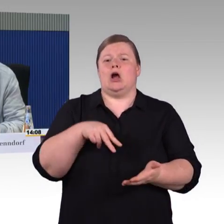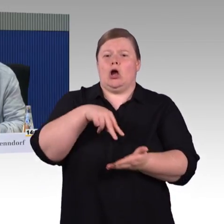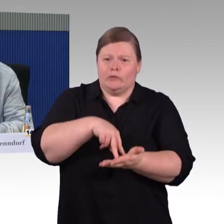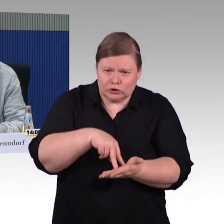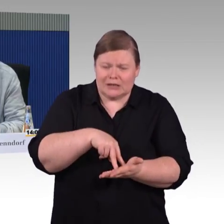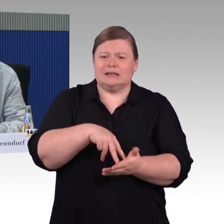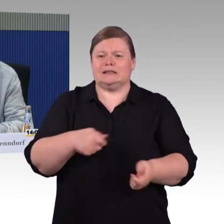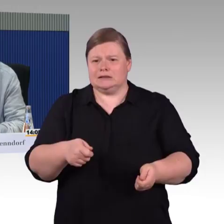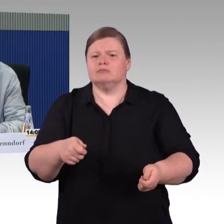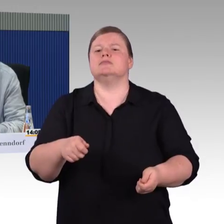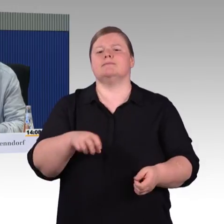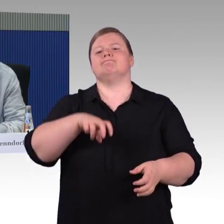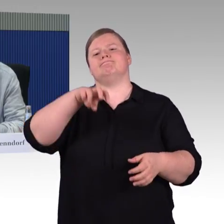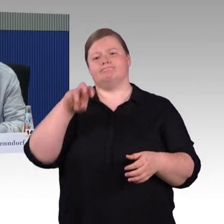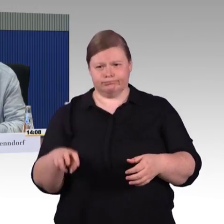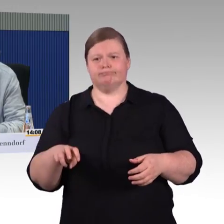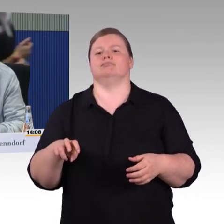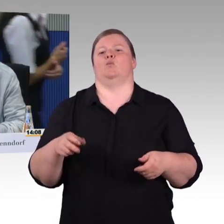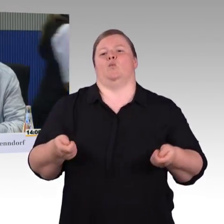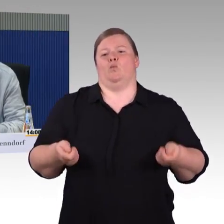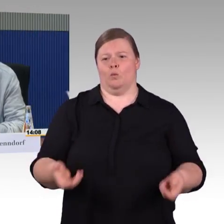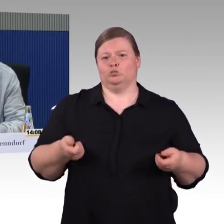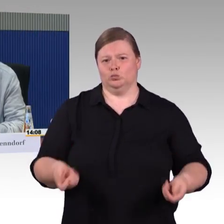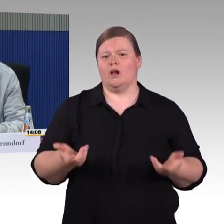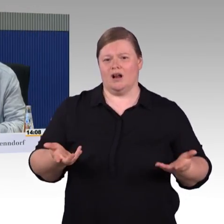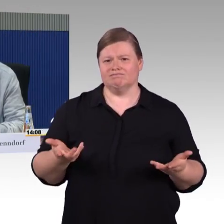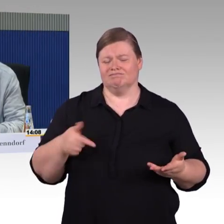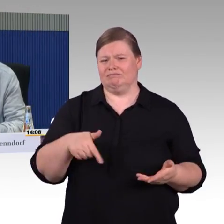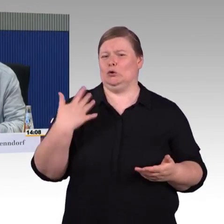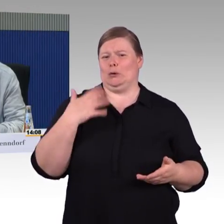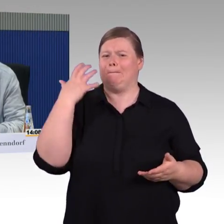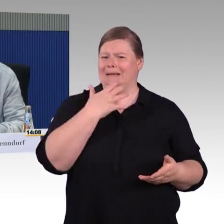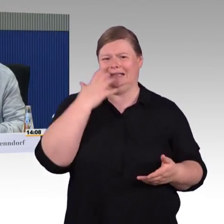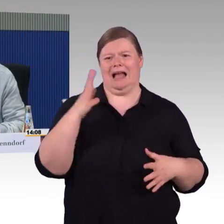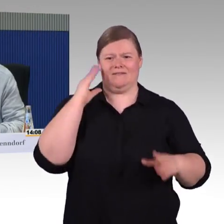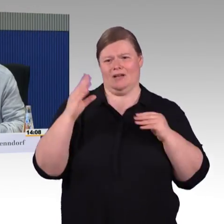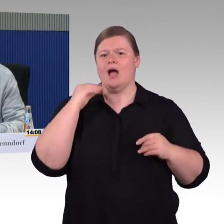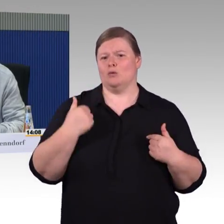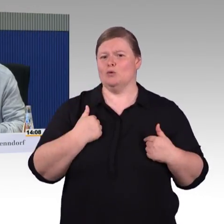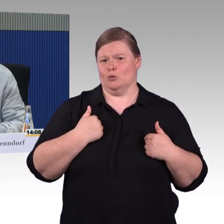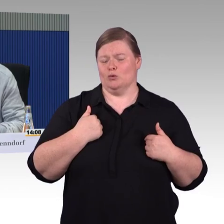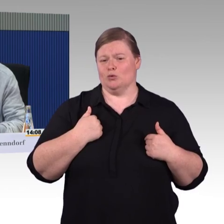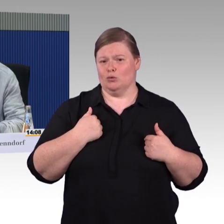Ich wusste nicht, dass das so einen Wirbel macht, aber ich bin froh und dankbar, dass wir diese Gelegenheit hier haben. Mehr möchte ich erstmal nicht sagen, danke.